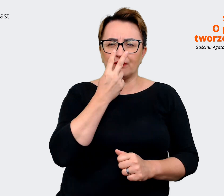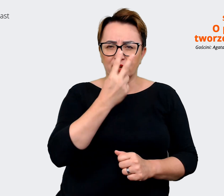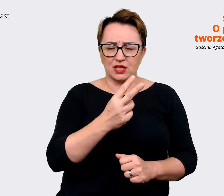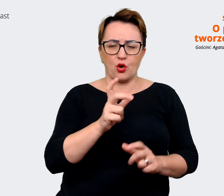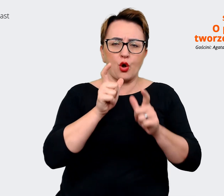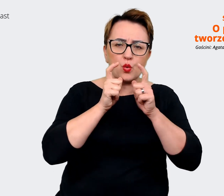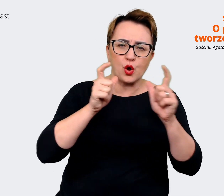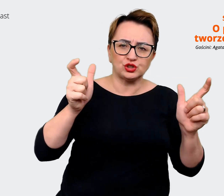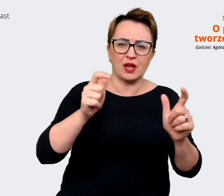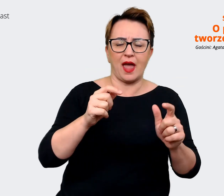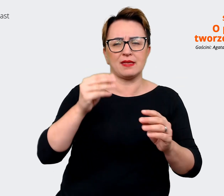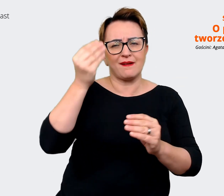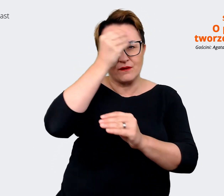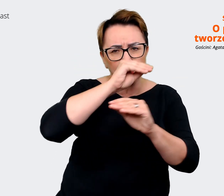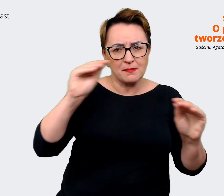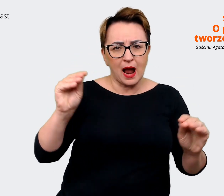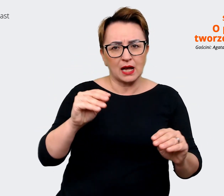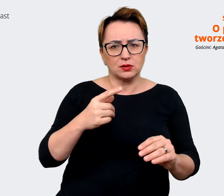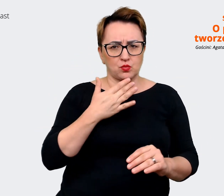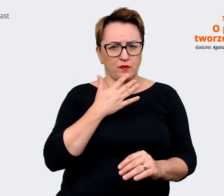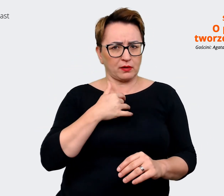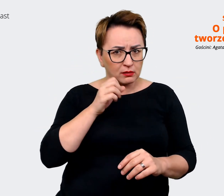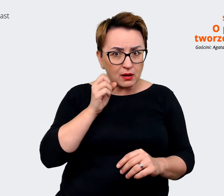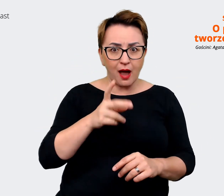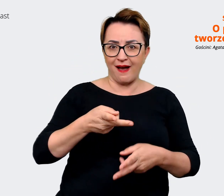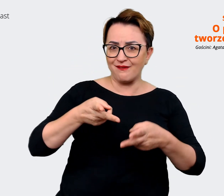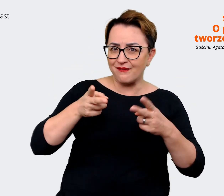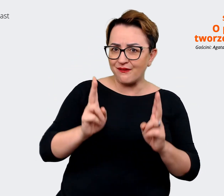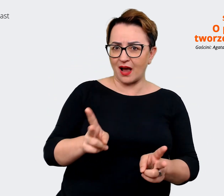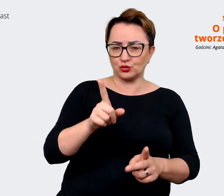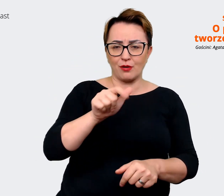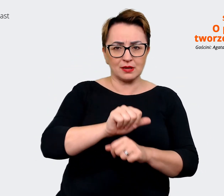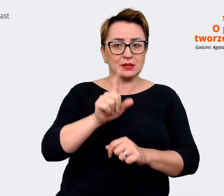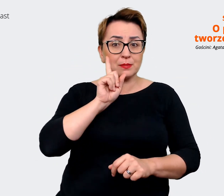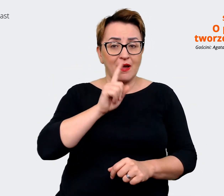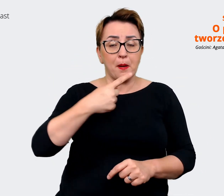no faktycznie tak jest, to jest prawda. To co mówimy o Allegro jako pracodawcy, tak,